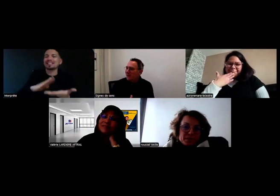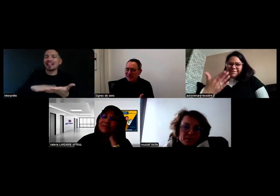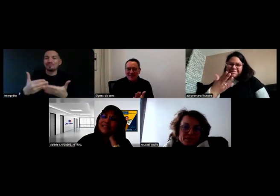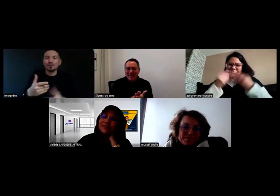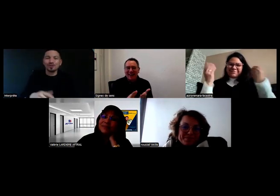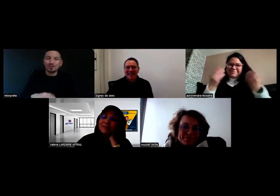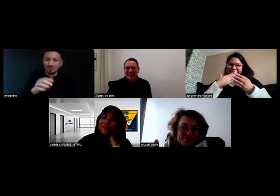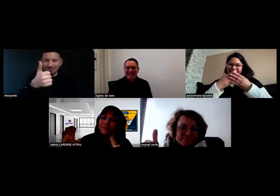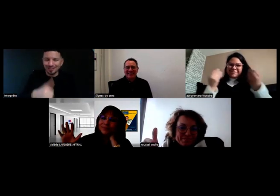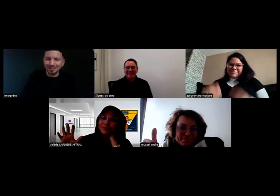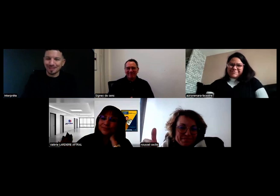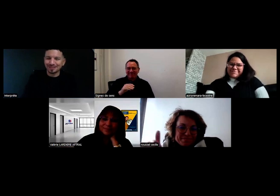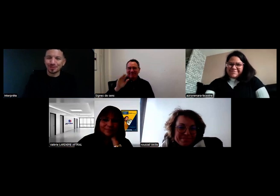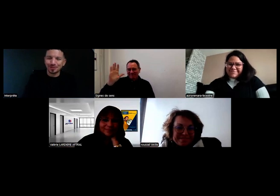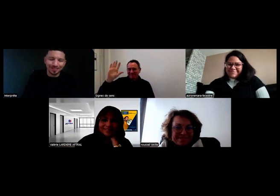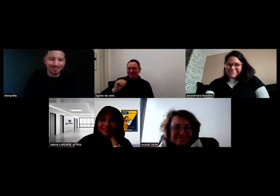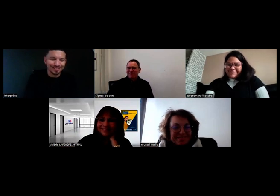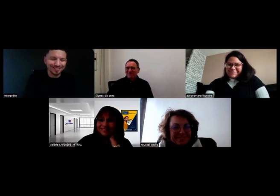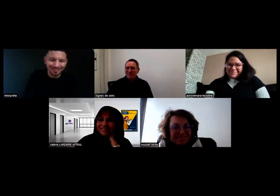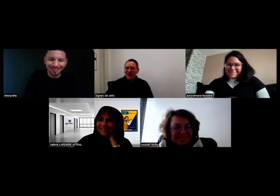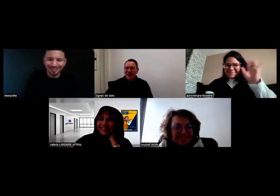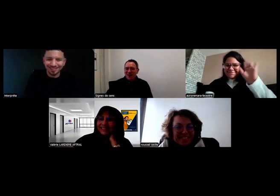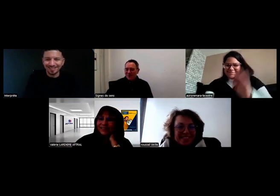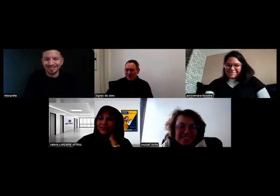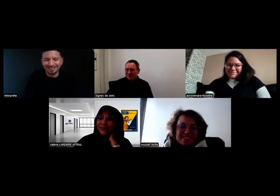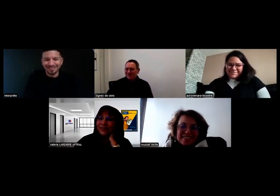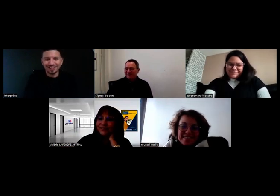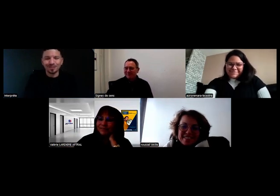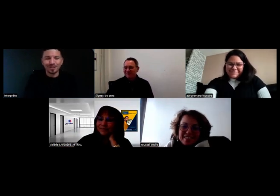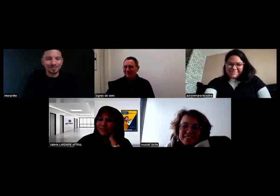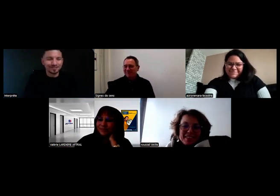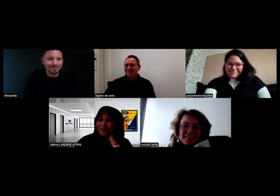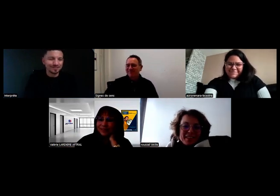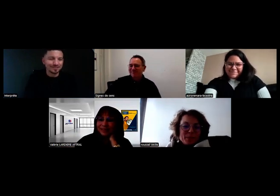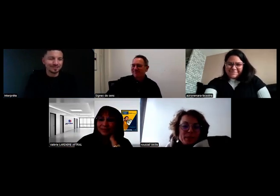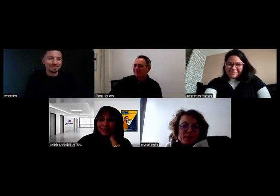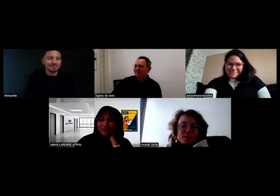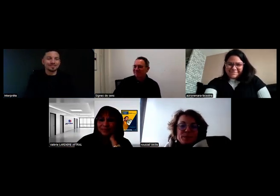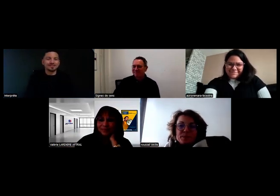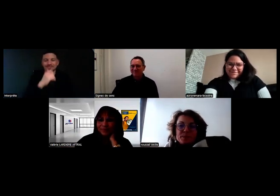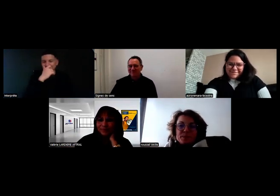Merci Thomas ! - Merci beaucoup ! Au revoir ! - Au revoir tout le monde !